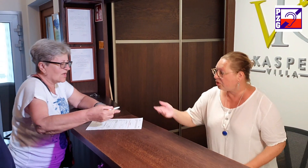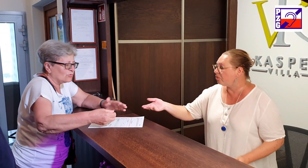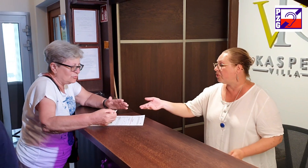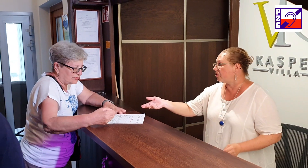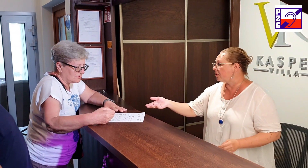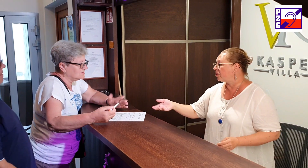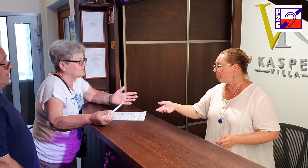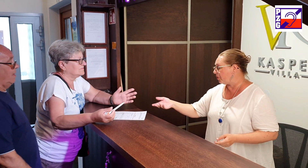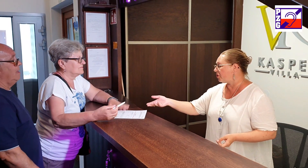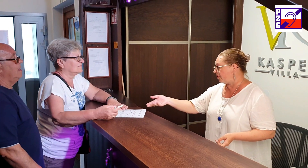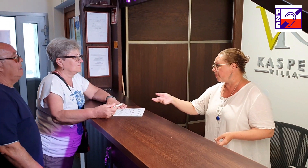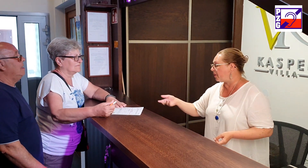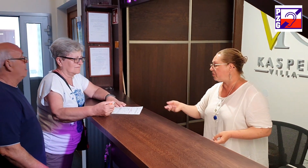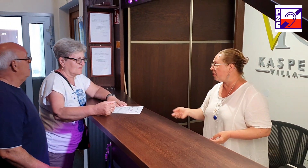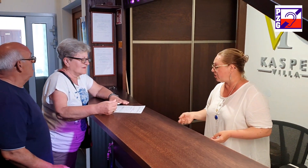no proszę wypełnić